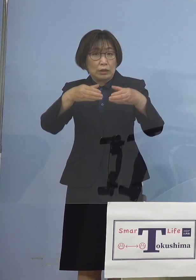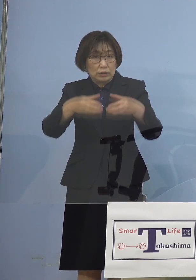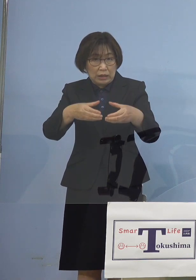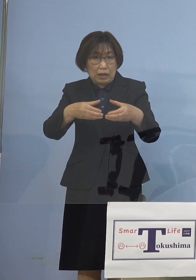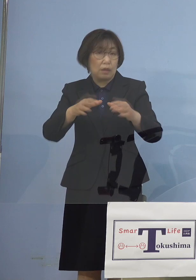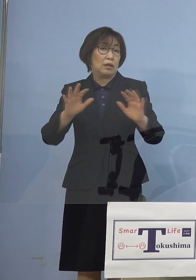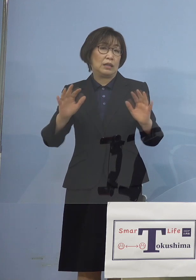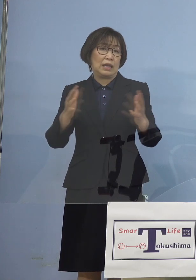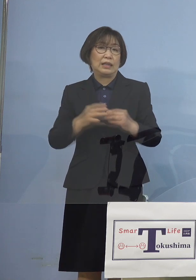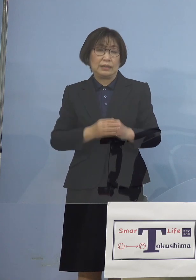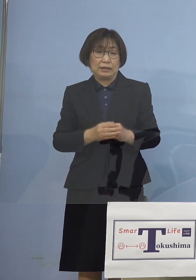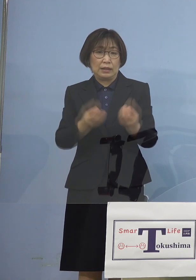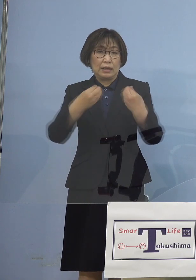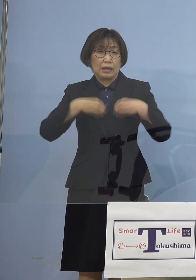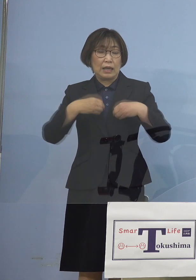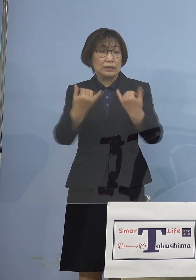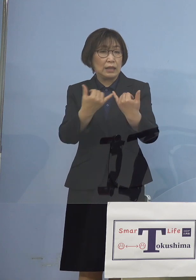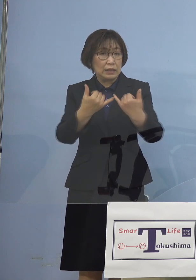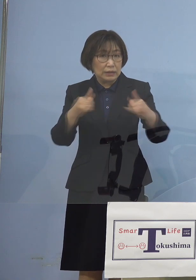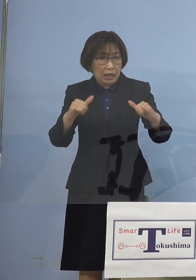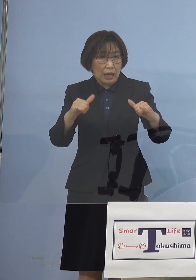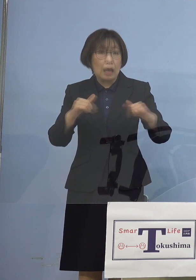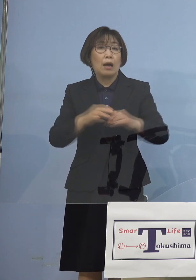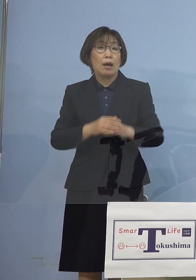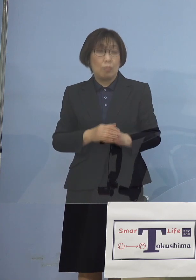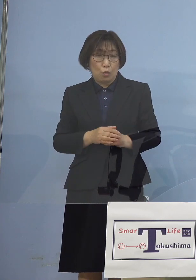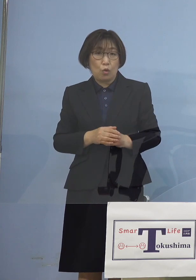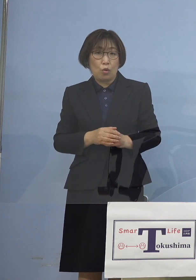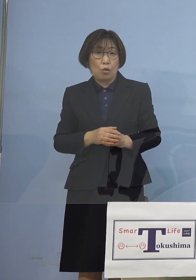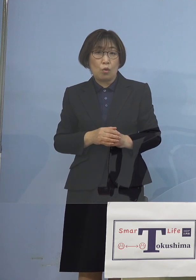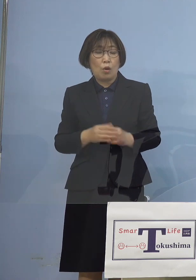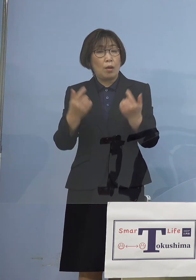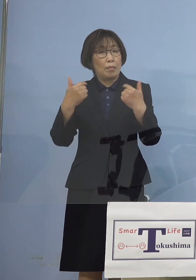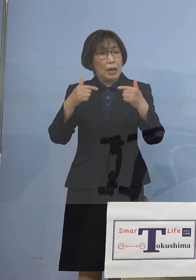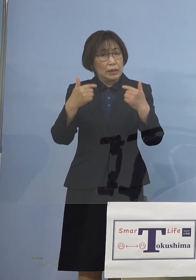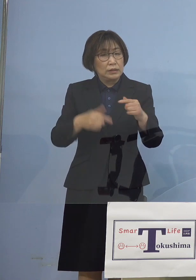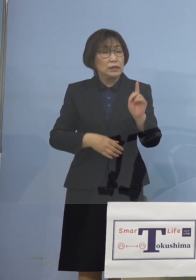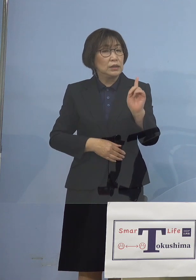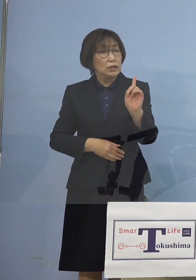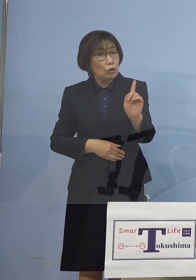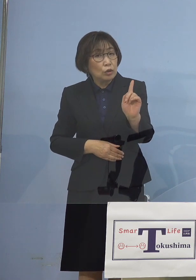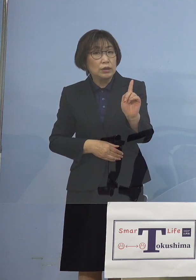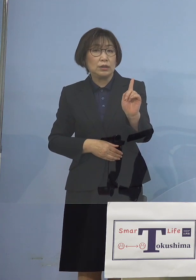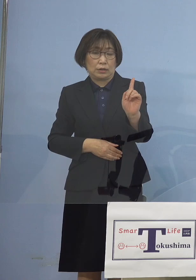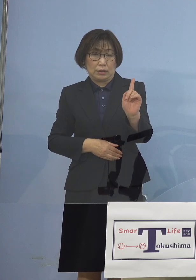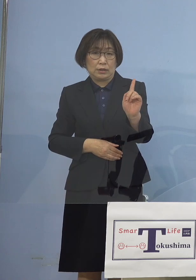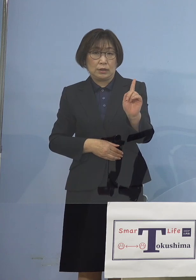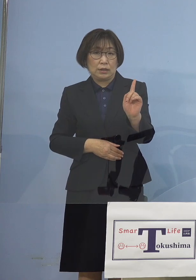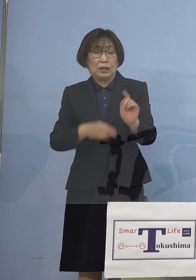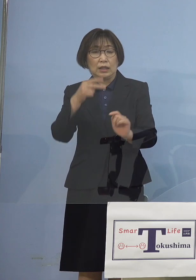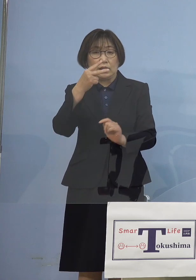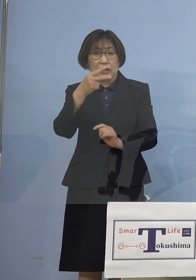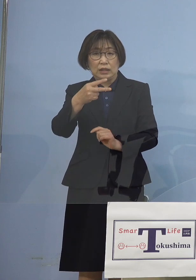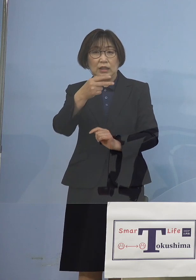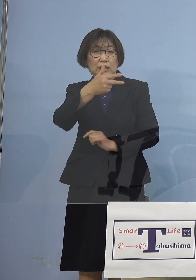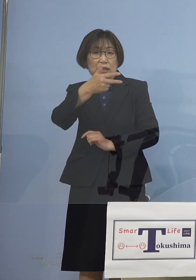感染者も大体毎日1人とか あるいは二次感染、三次感染ということで